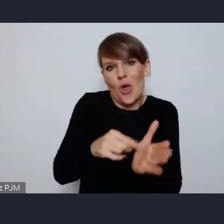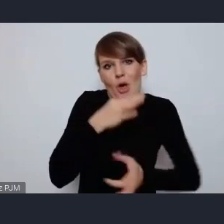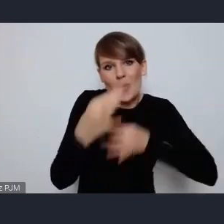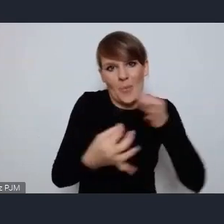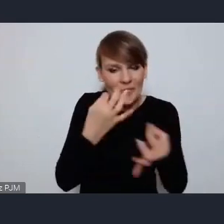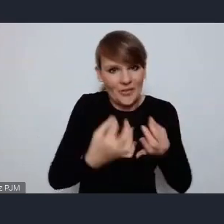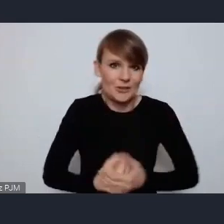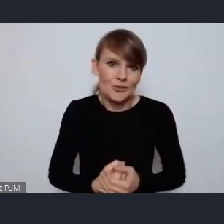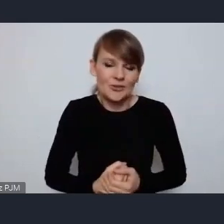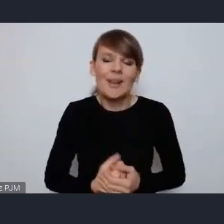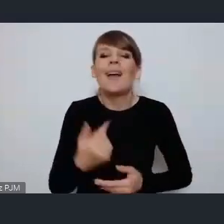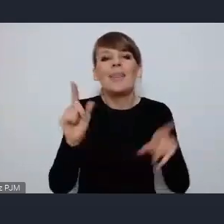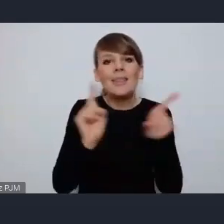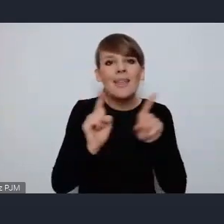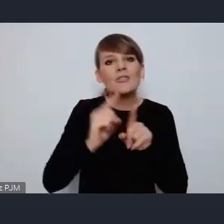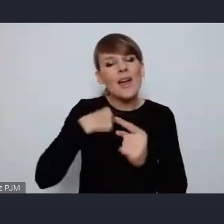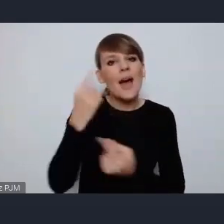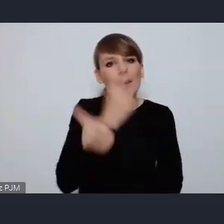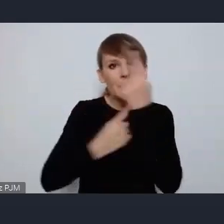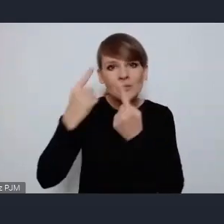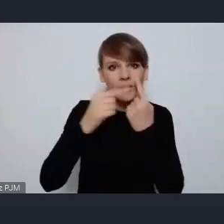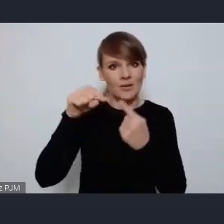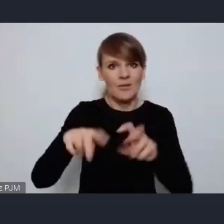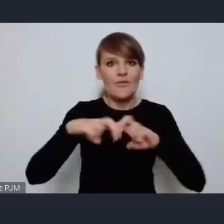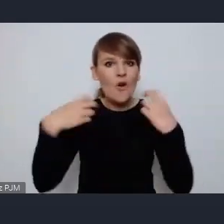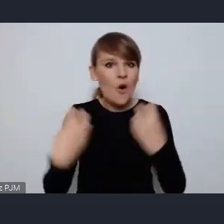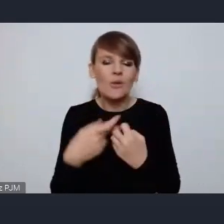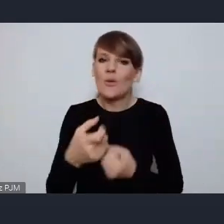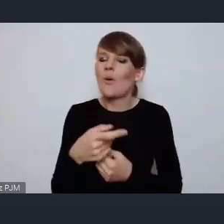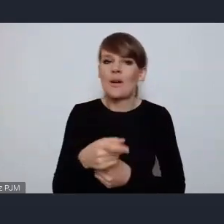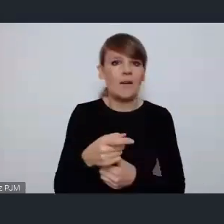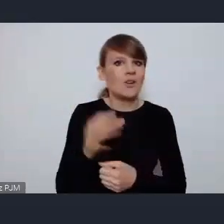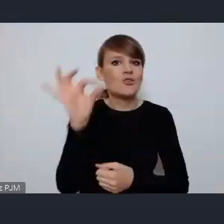myślę też, że to forum jest wielką szansą dla miast średniej wielkości.